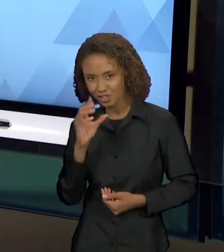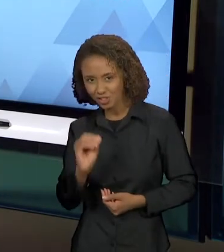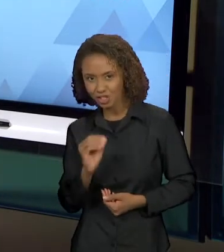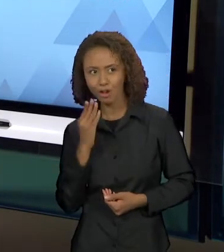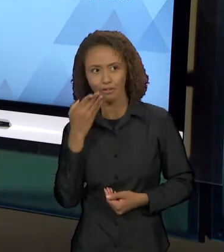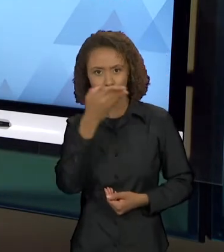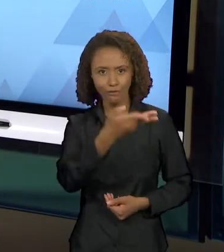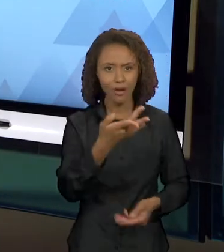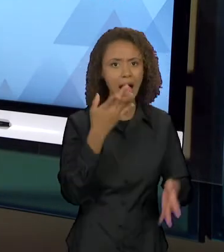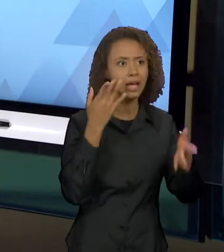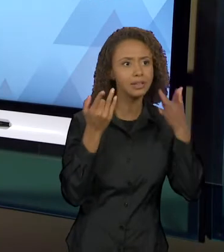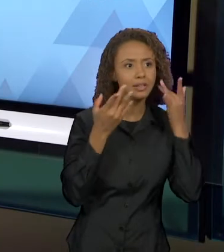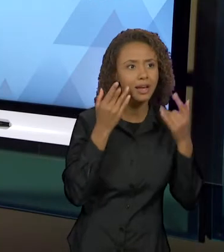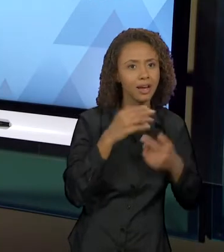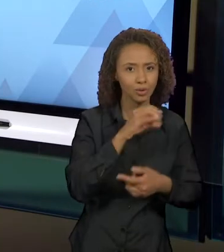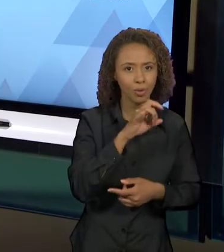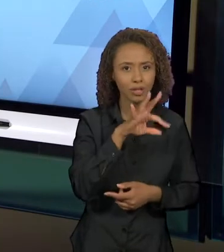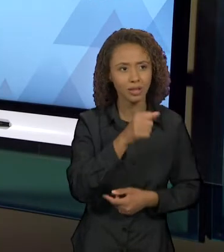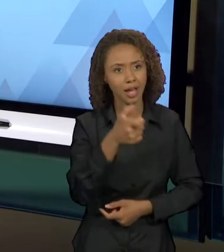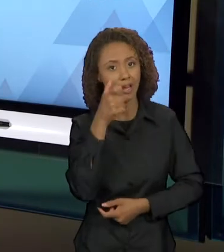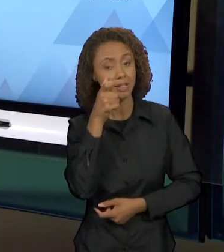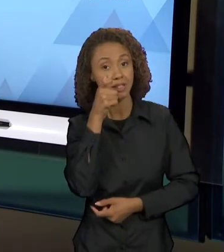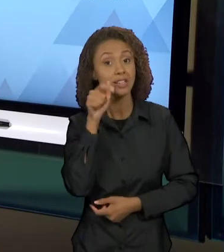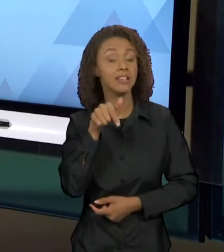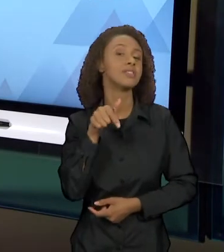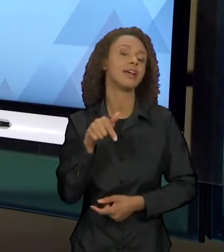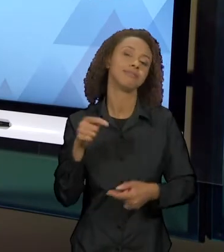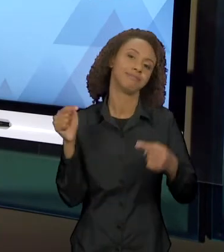FAZENDO PARTE DA CONSTRUÇÃO DA TRAMA ESSE DIÁLOGO